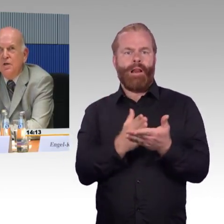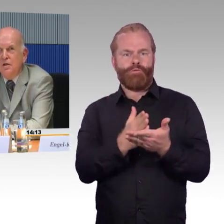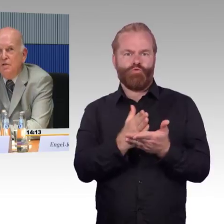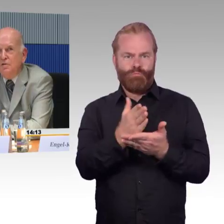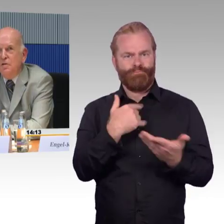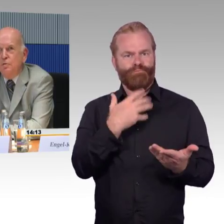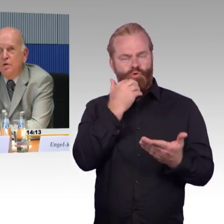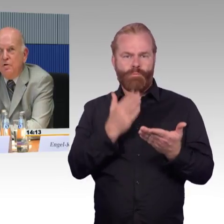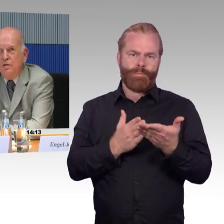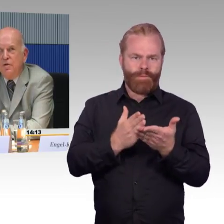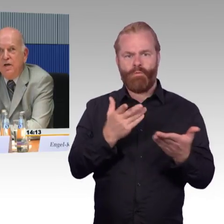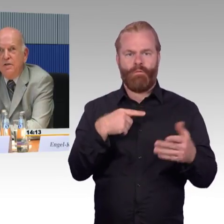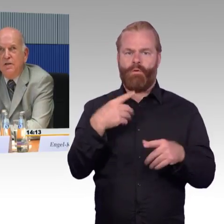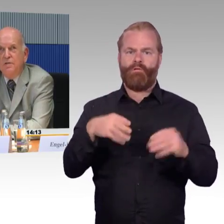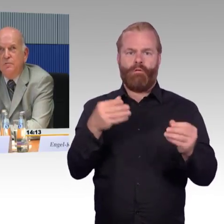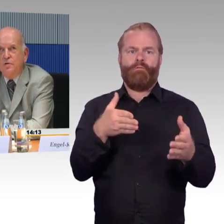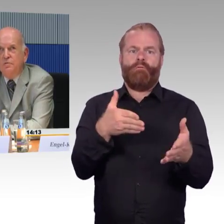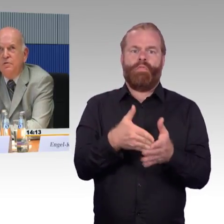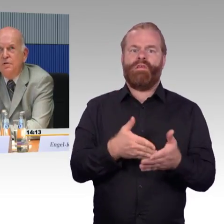Das ist natürlich auch eine Frage der Rechtsvorschrift,